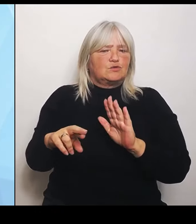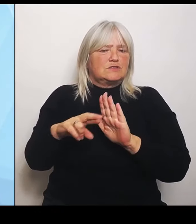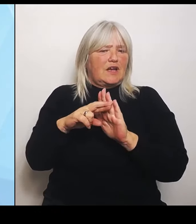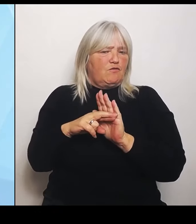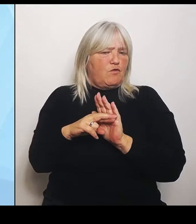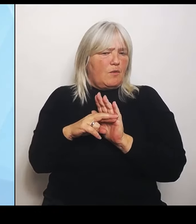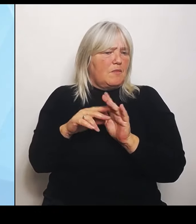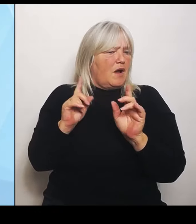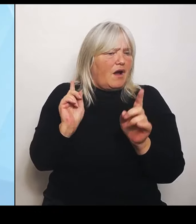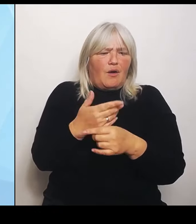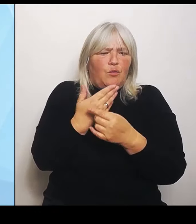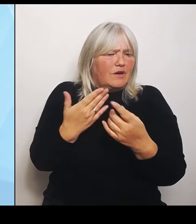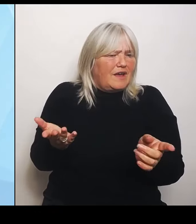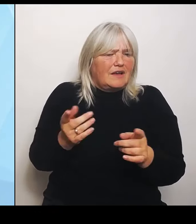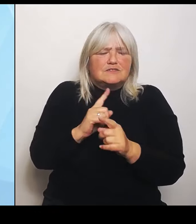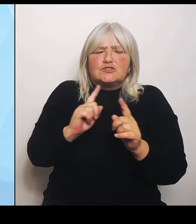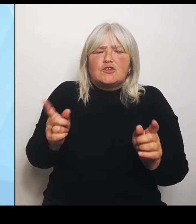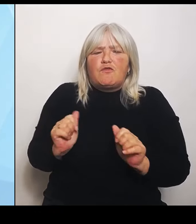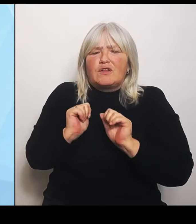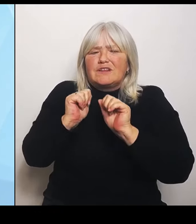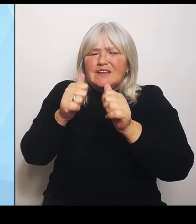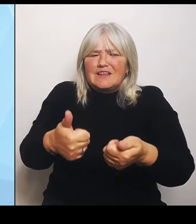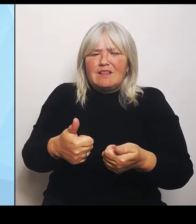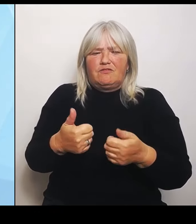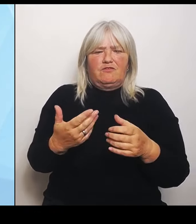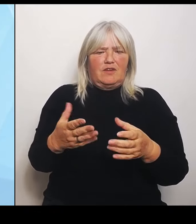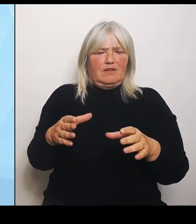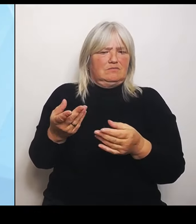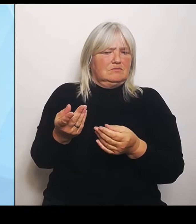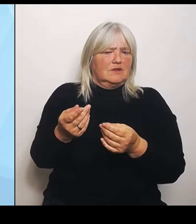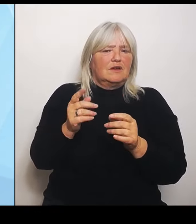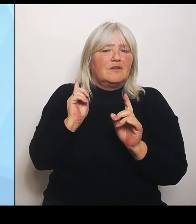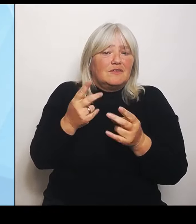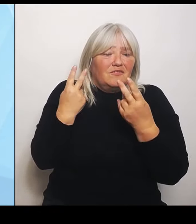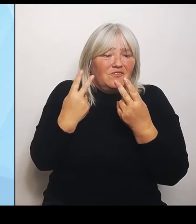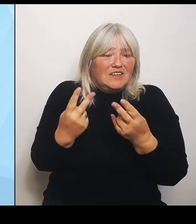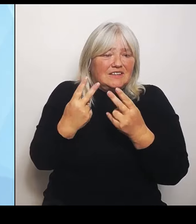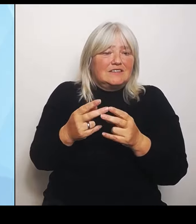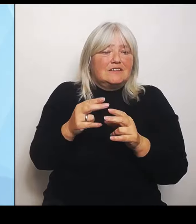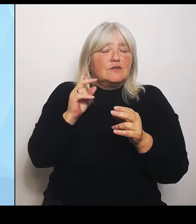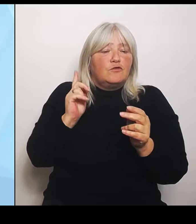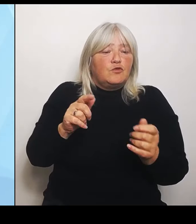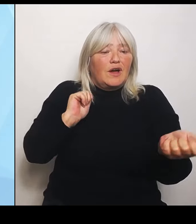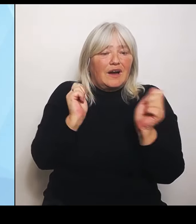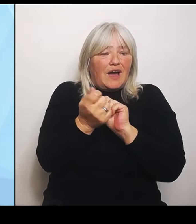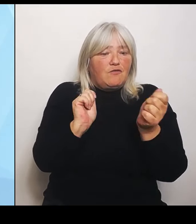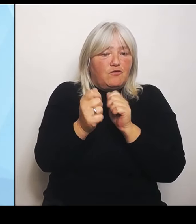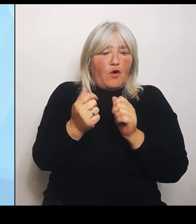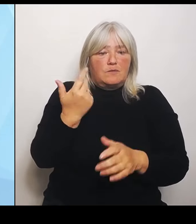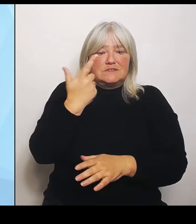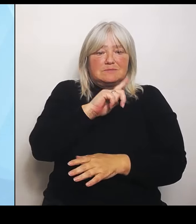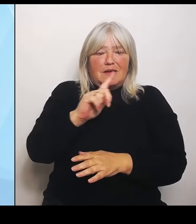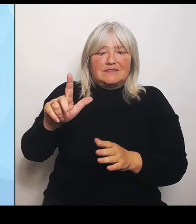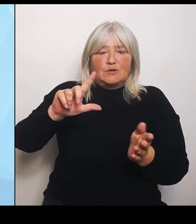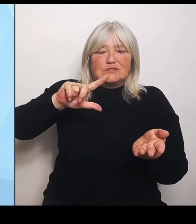um überhaupt die Reformen, die sich erst 2027 finanziell auswirken wird, erreichen zu können. Bis dahin brauchen natürlich die